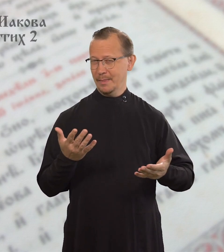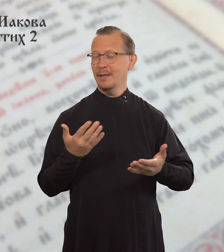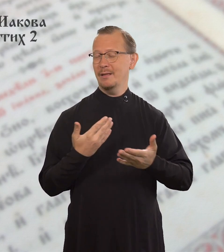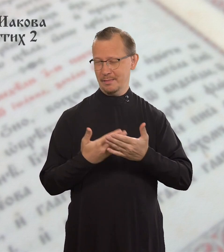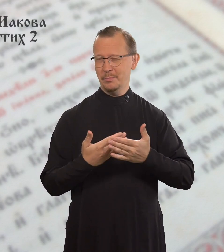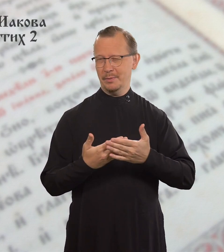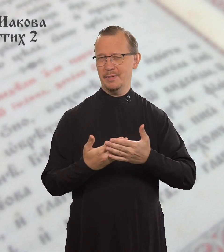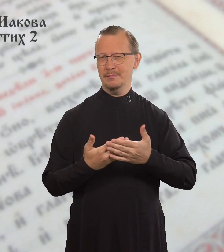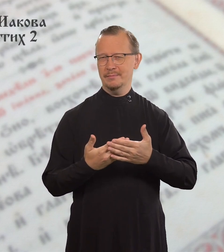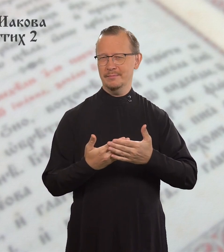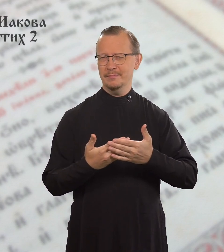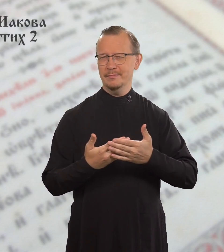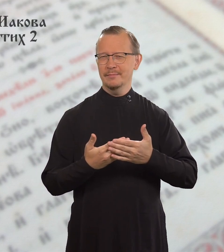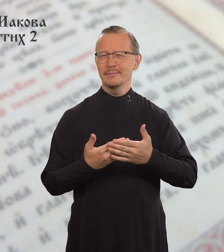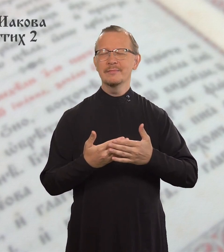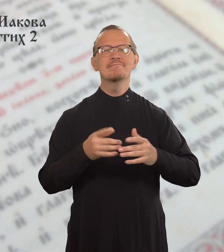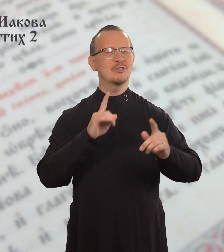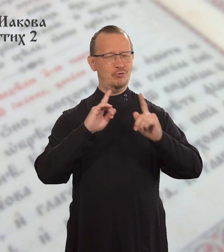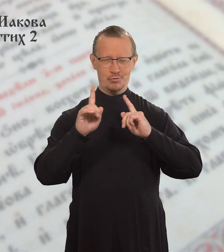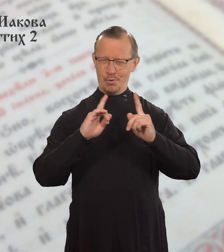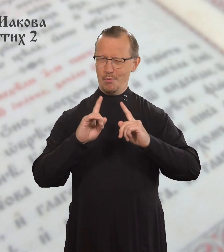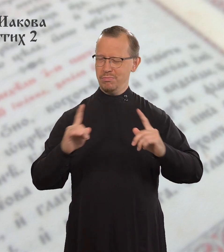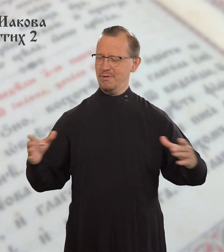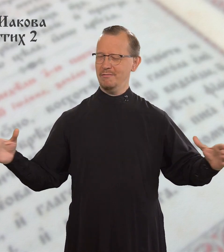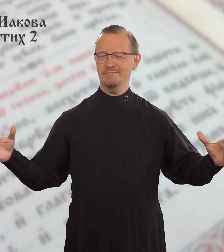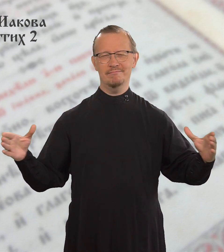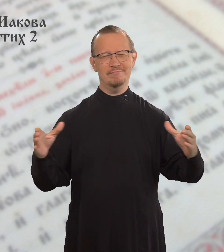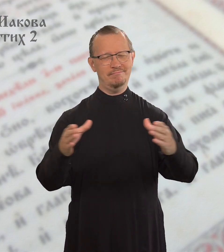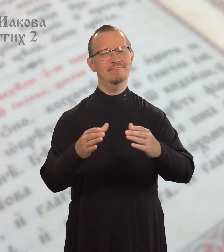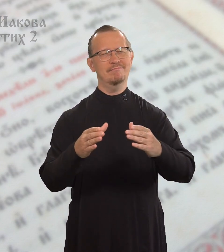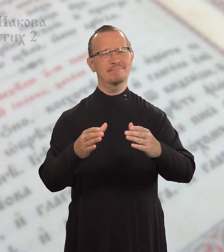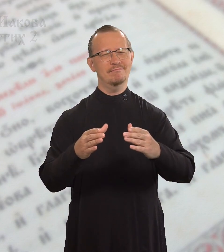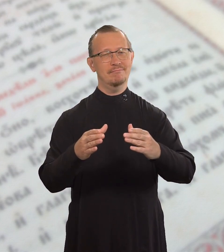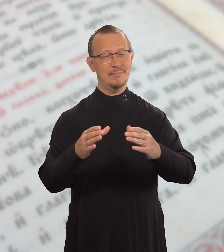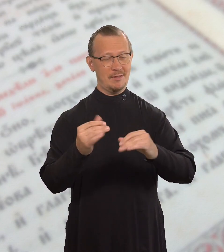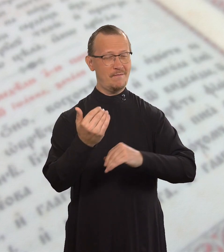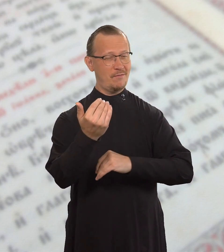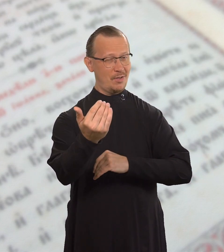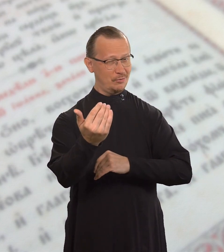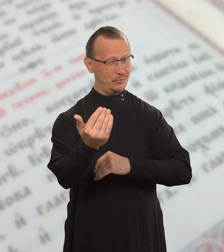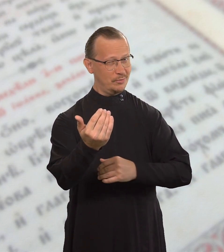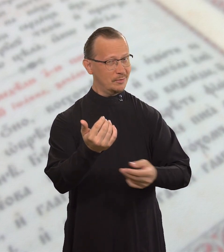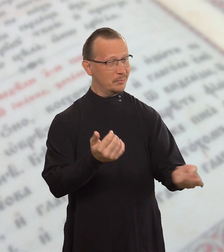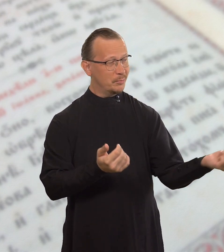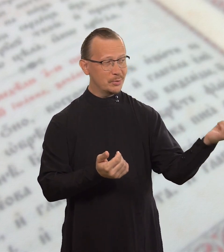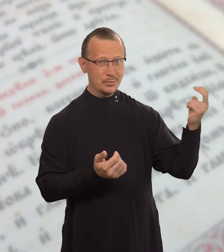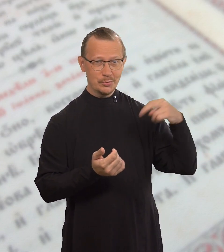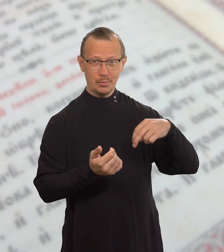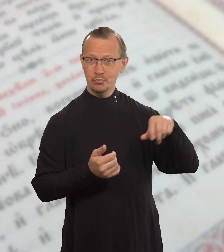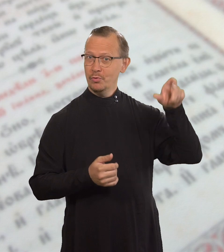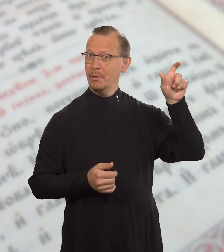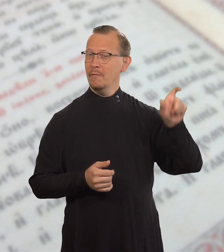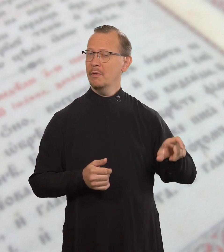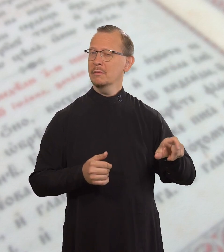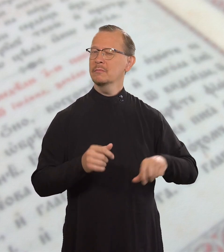Например, на ваше собрание придет человек